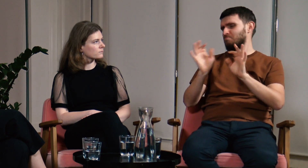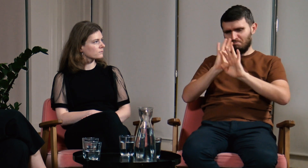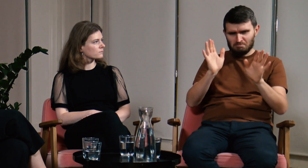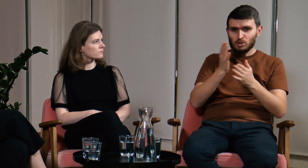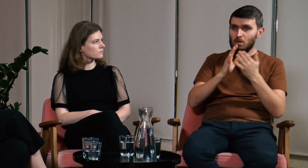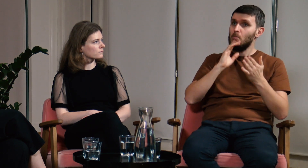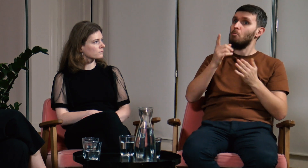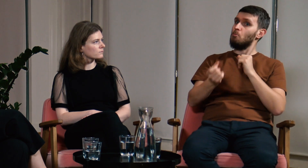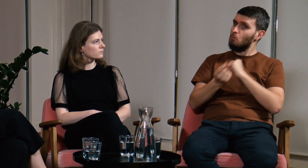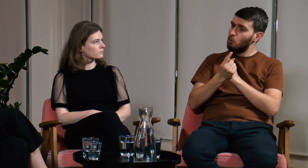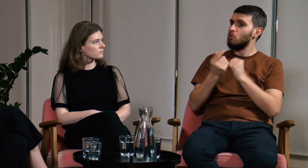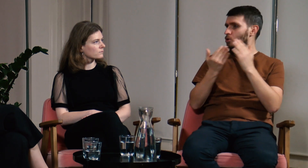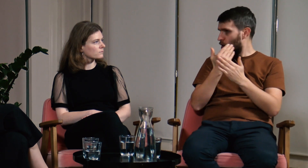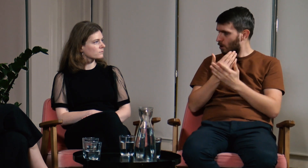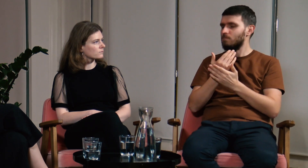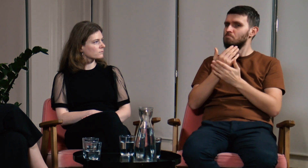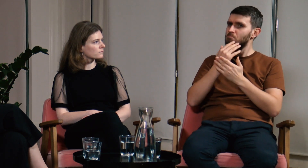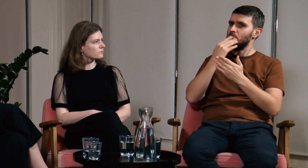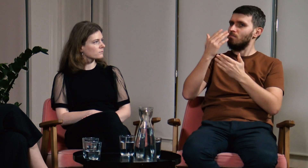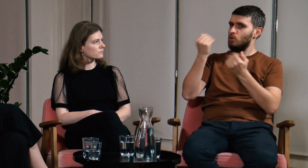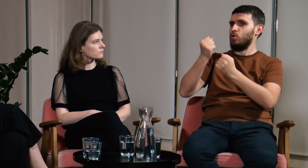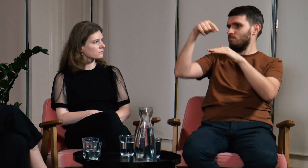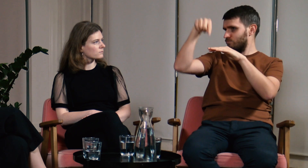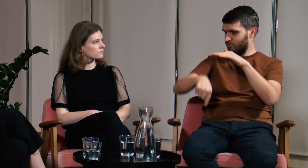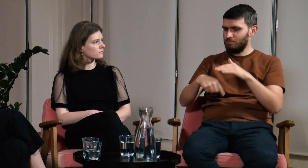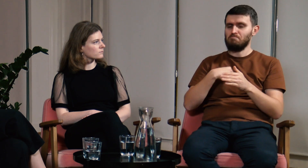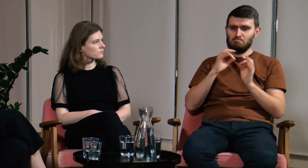część była dla mnie zupełnie nowa.